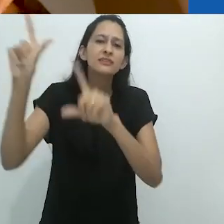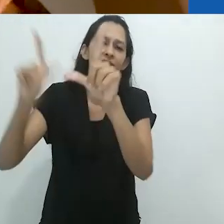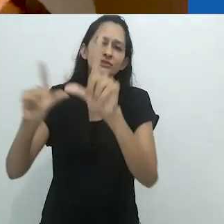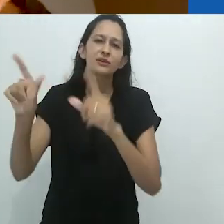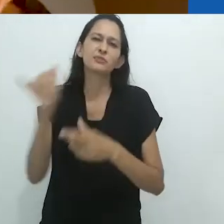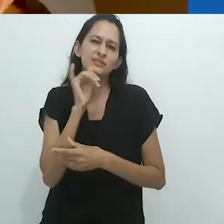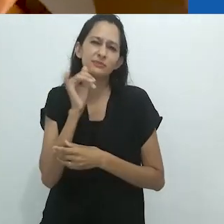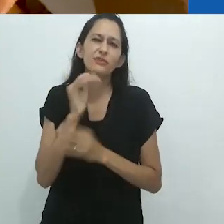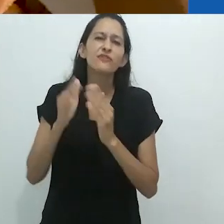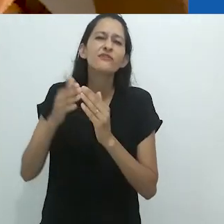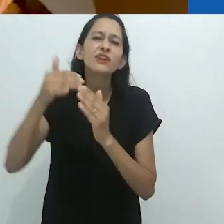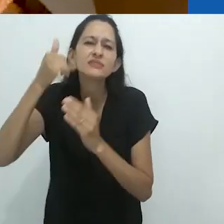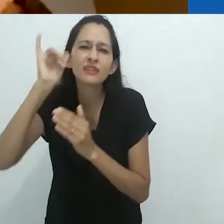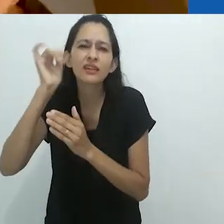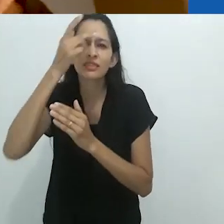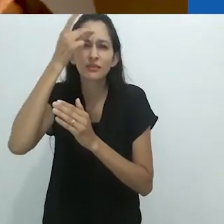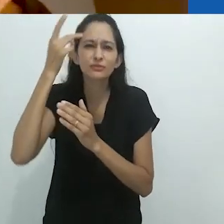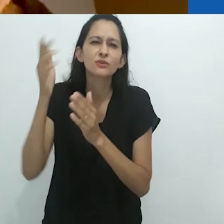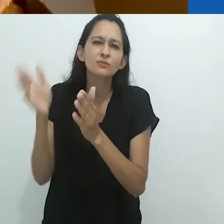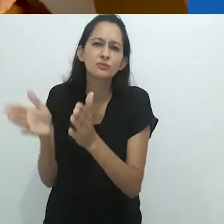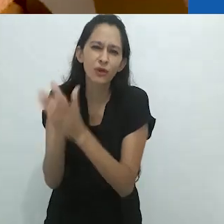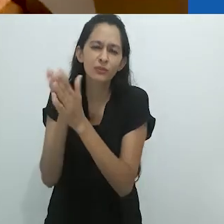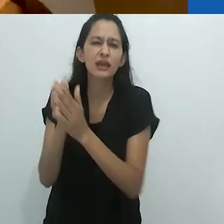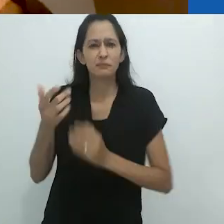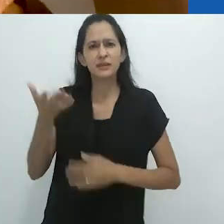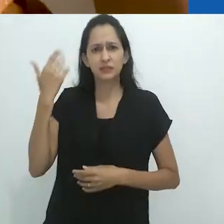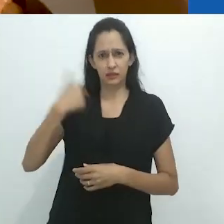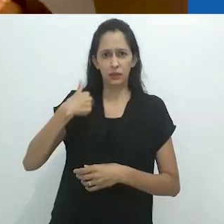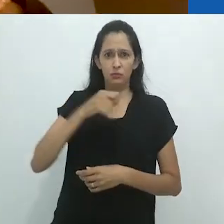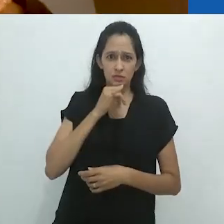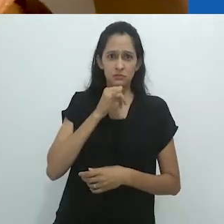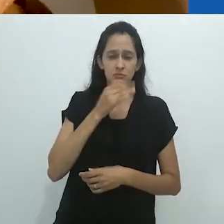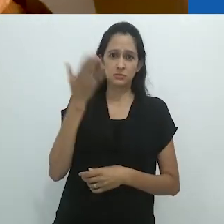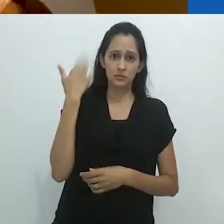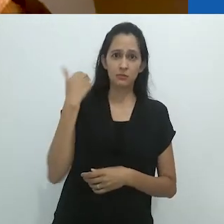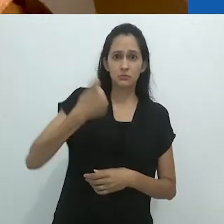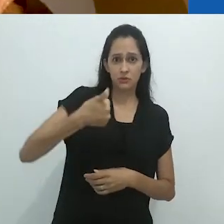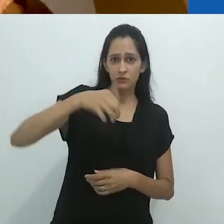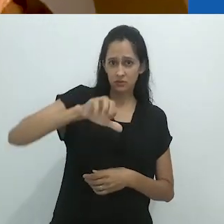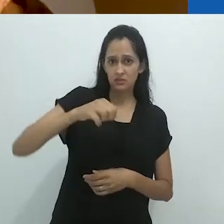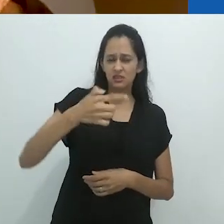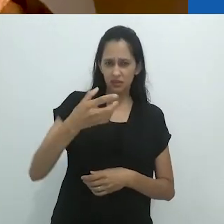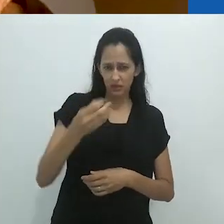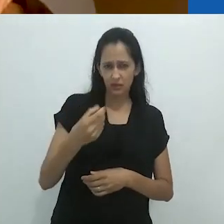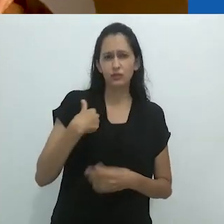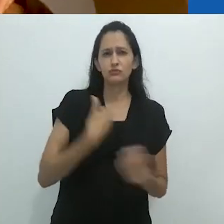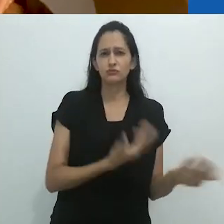Quero dizer... camponeses pobres onde trabalhei,